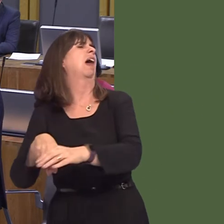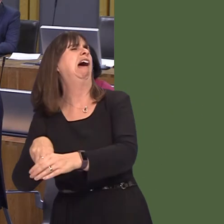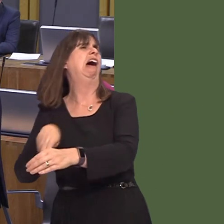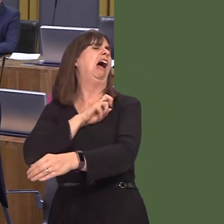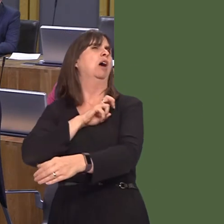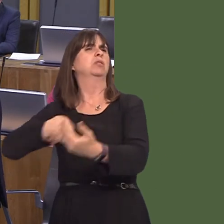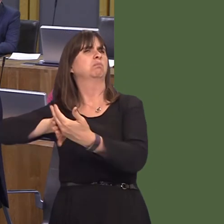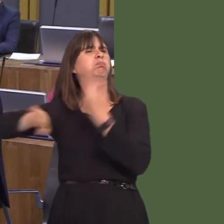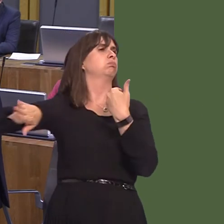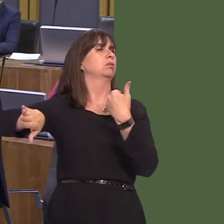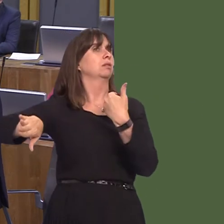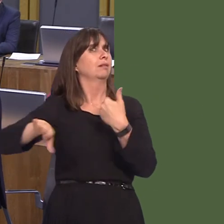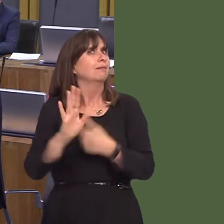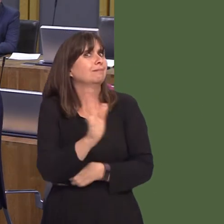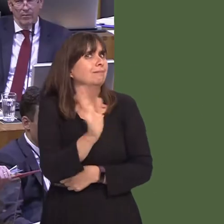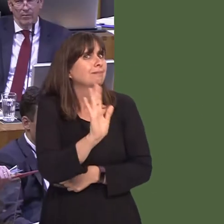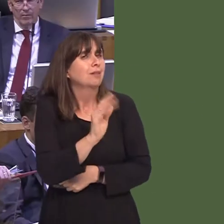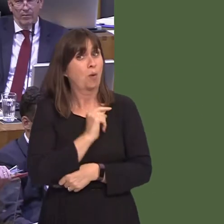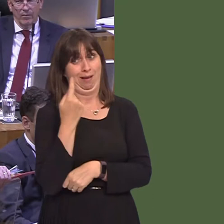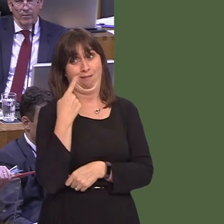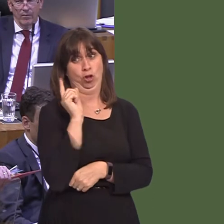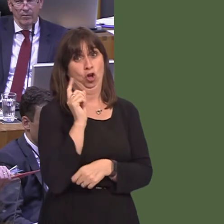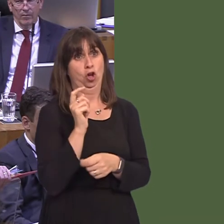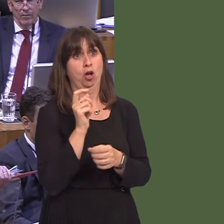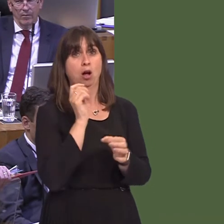last year taught us at all. People didn't vote for a hard Brexit. They were offered